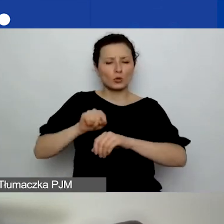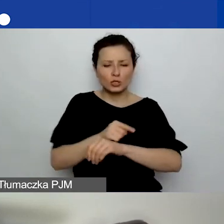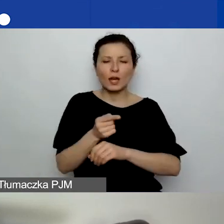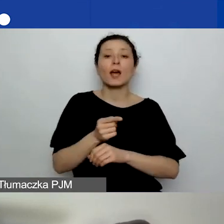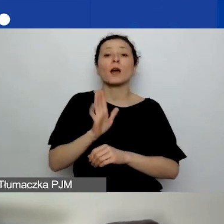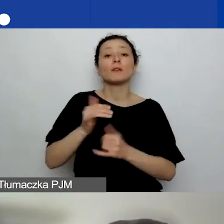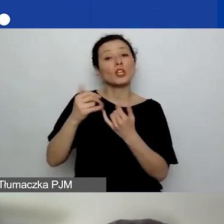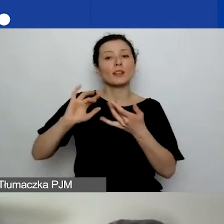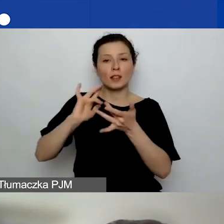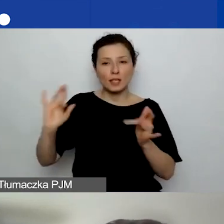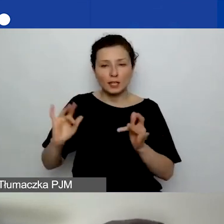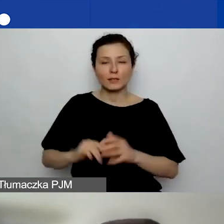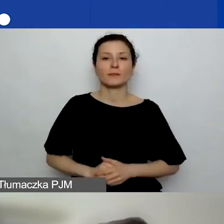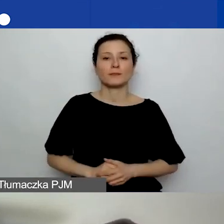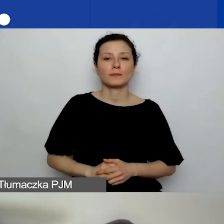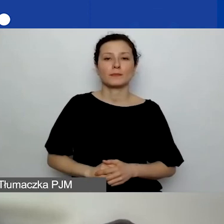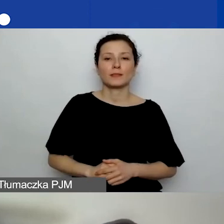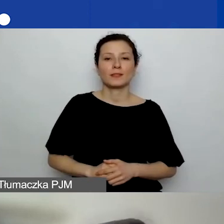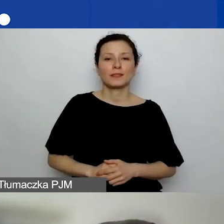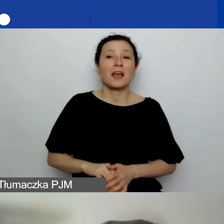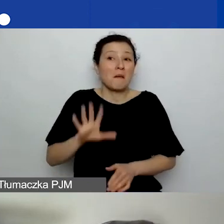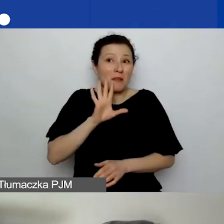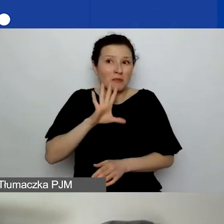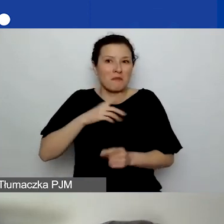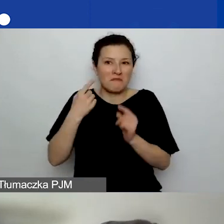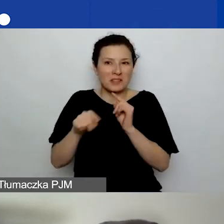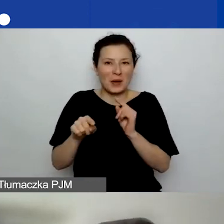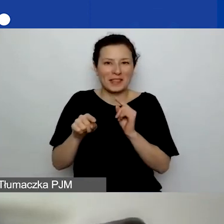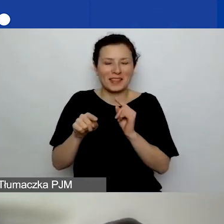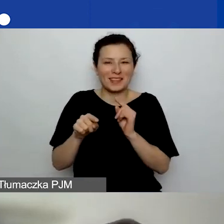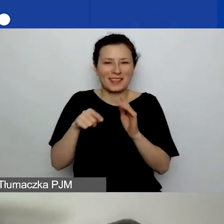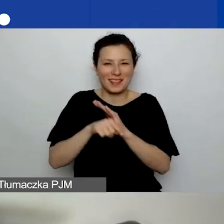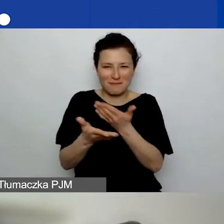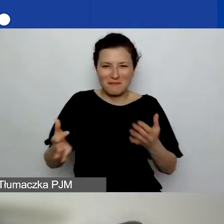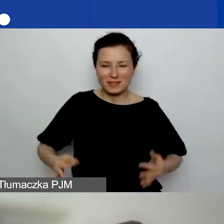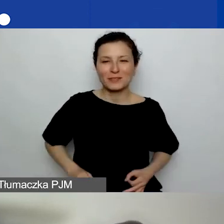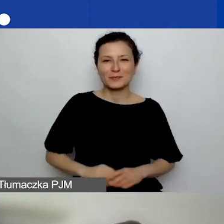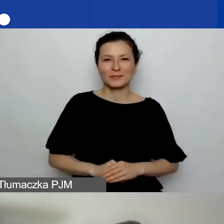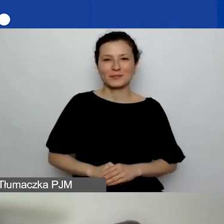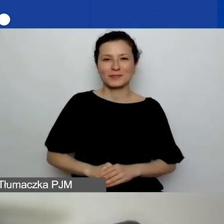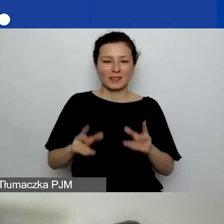Link prawdopodobnie został przesłany do państwa podczas rejestracji.